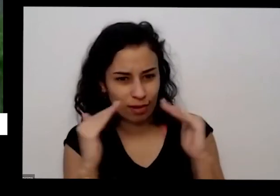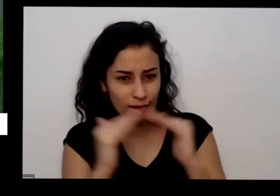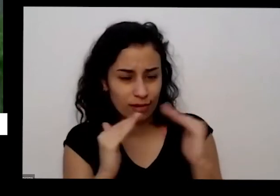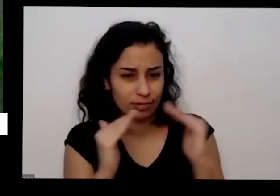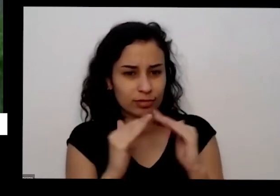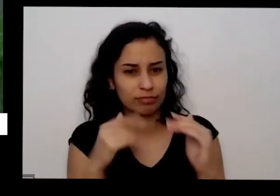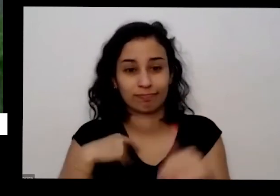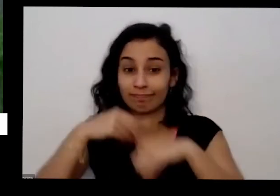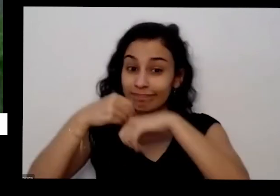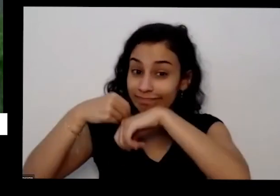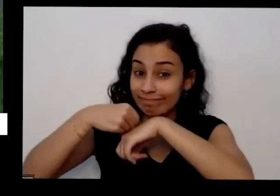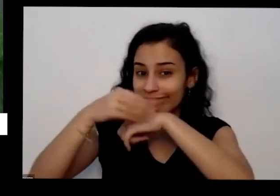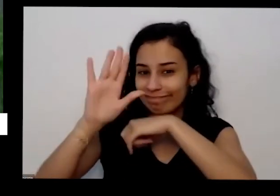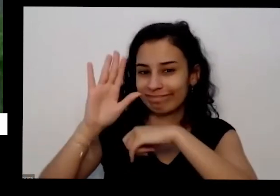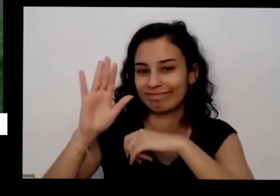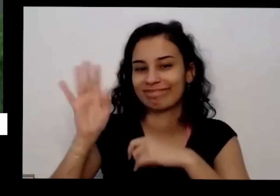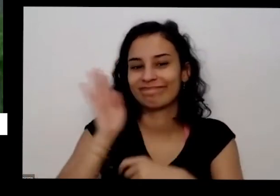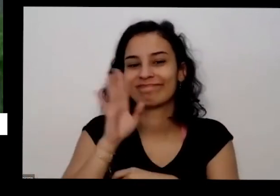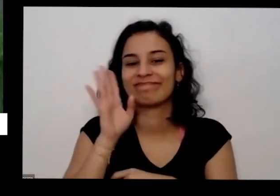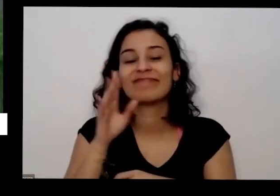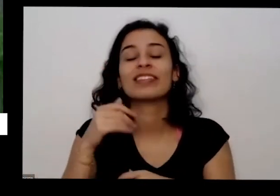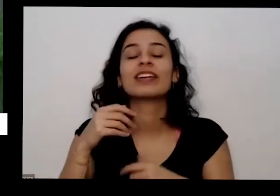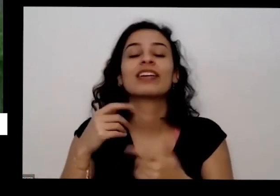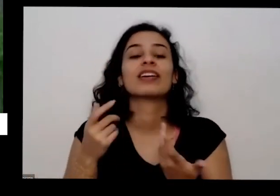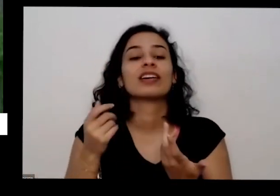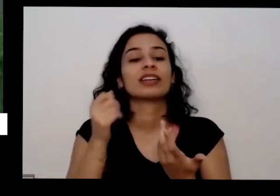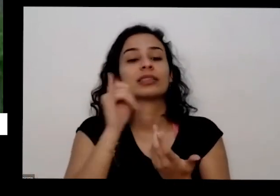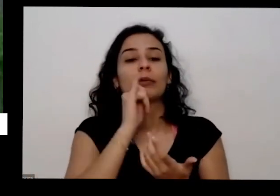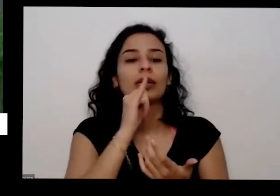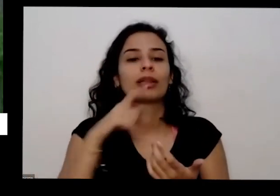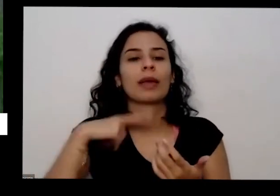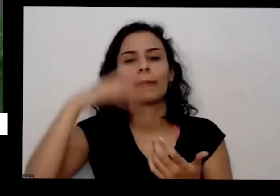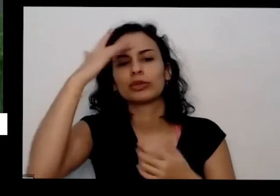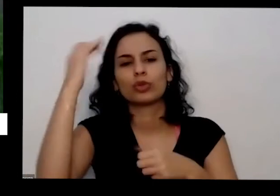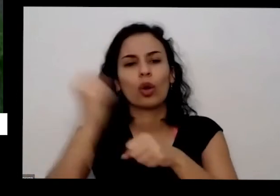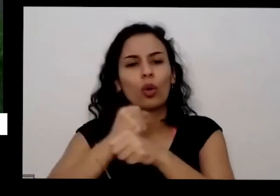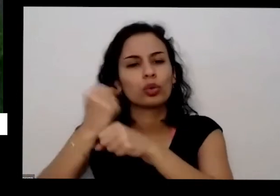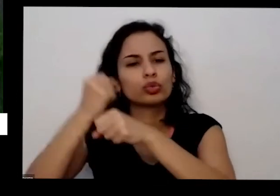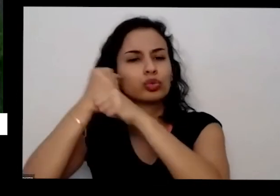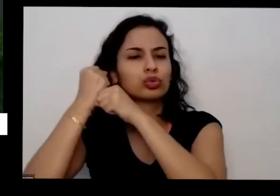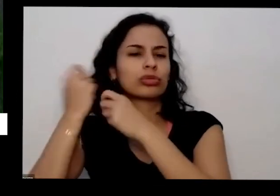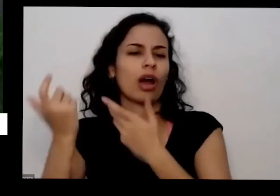você tem perto da sua casa alguém que tá fazendo uma construção e colocou aquela pelas pedras